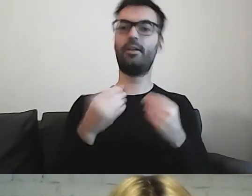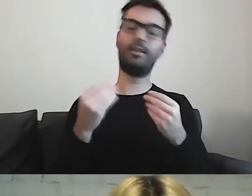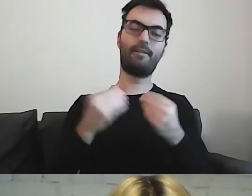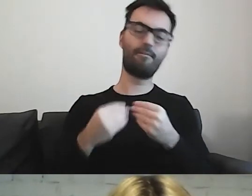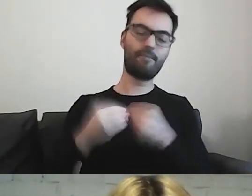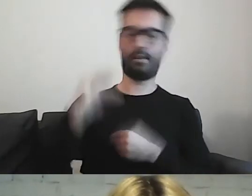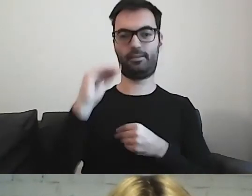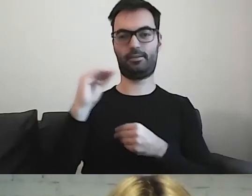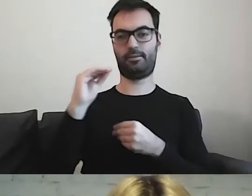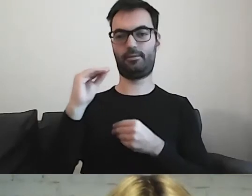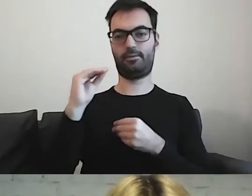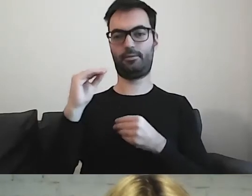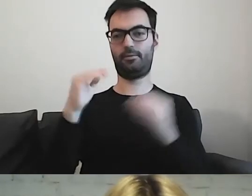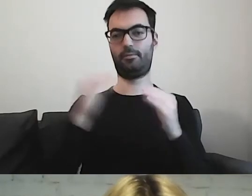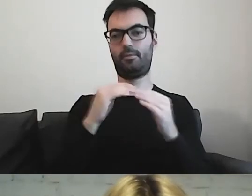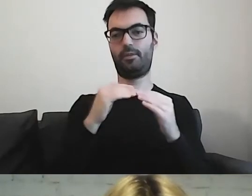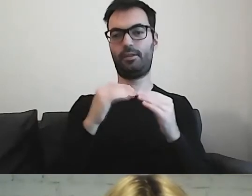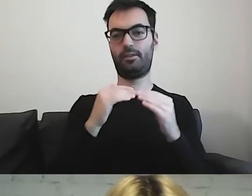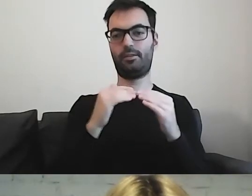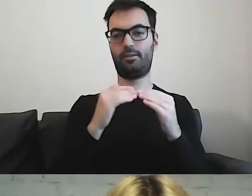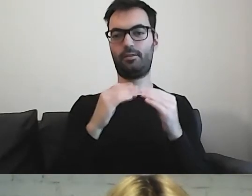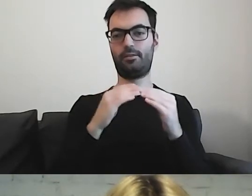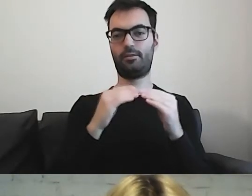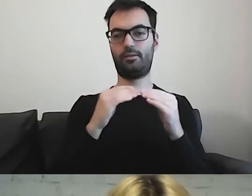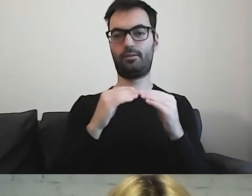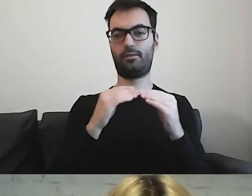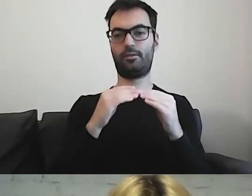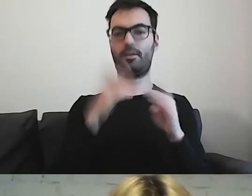niż grupa korzystająca z prostej polszczyzny.